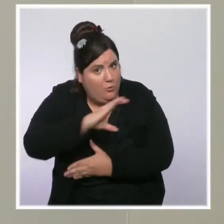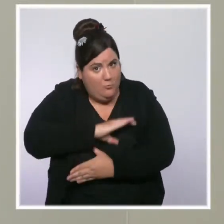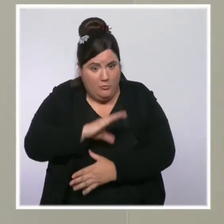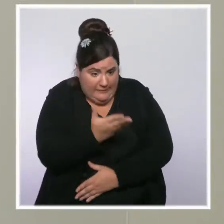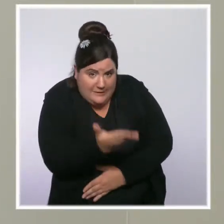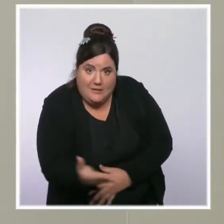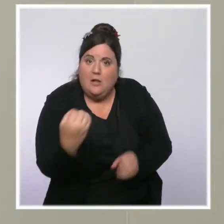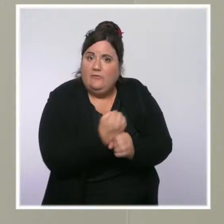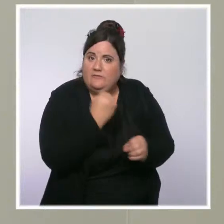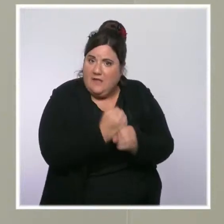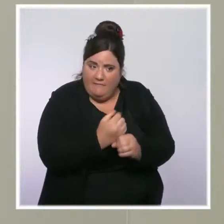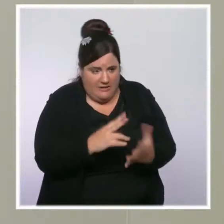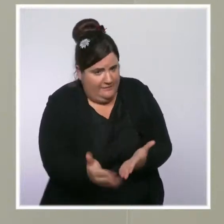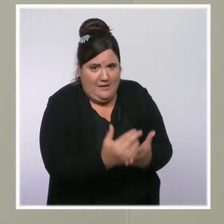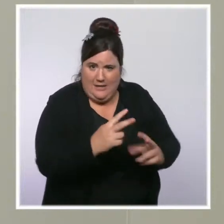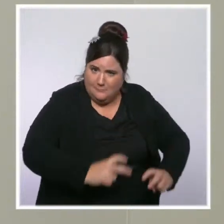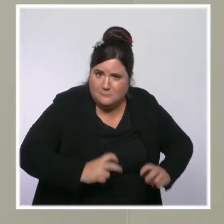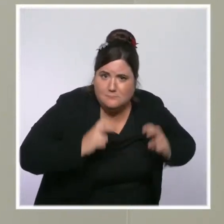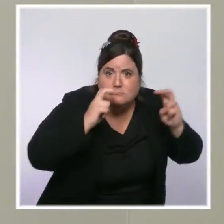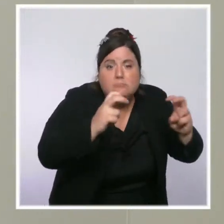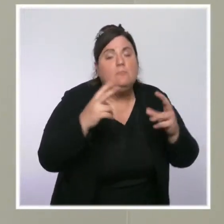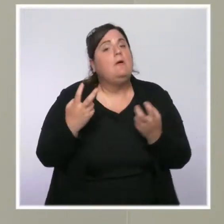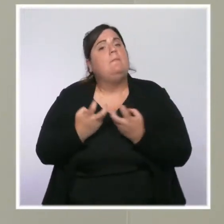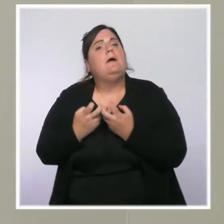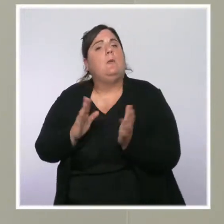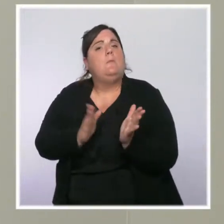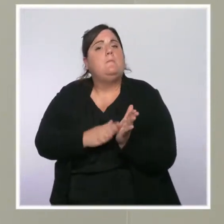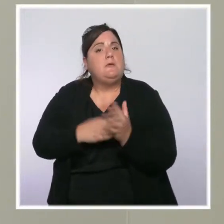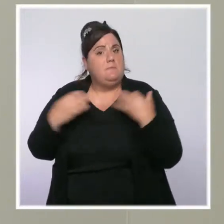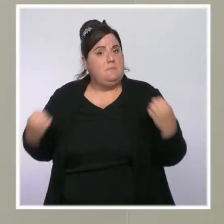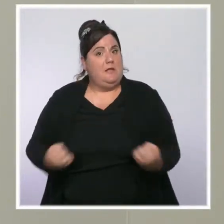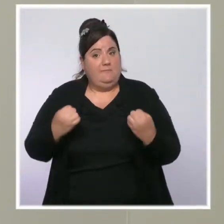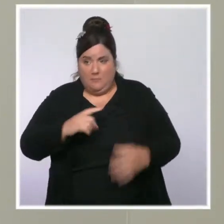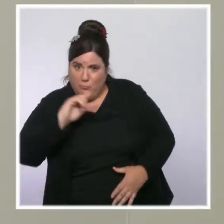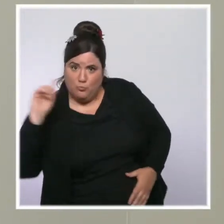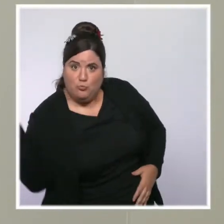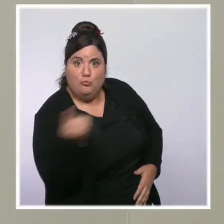Quand on revalorise la prime d'activité pour toutes ces classes moyennes, quand on défiscalise les heures supplémentaires,